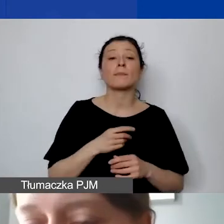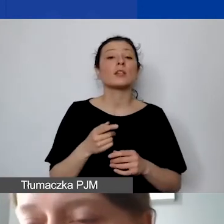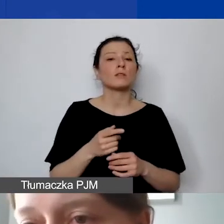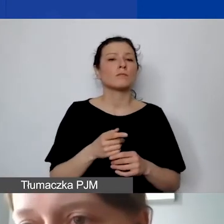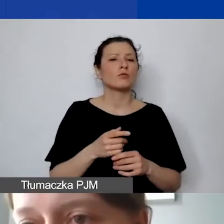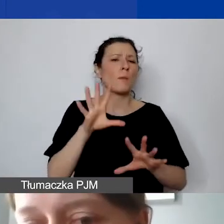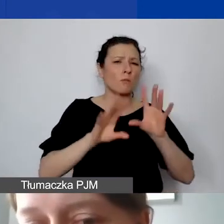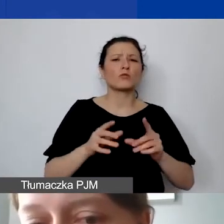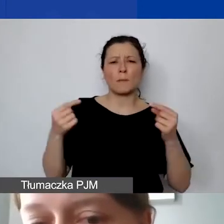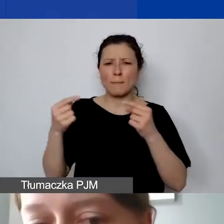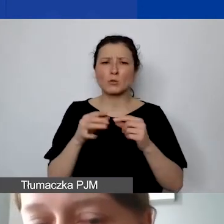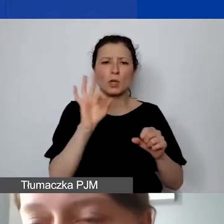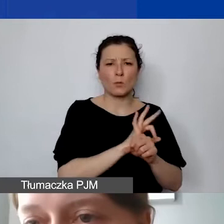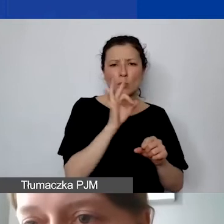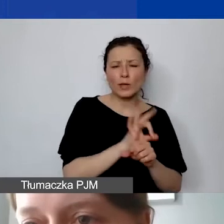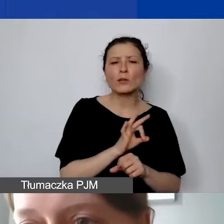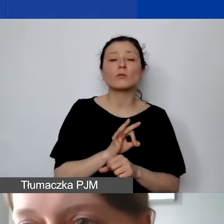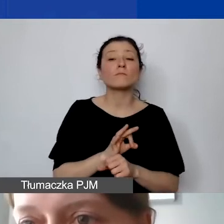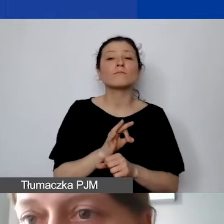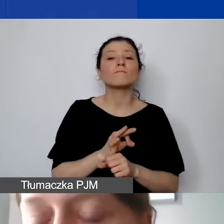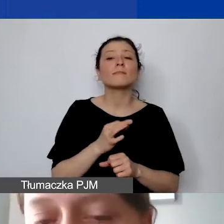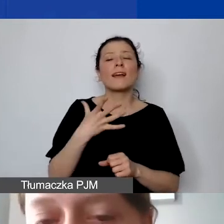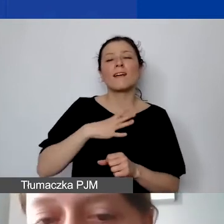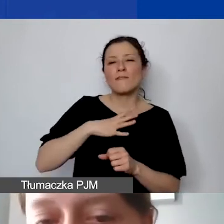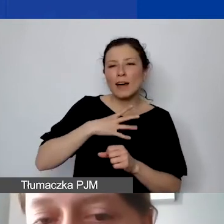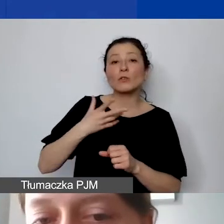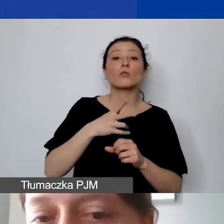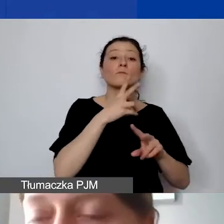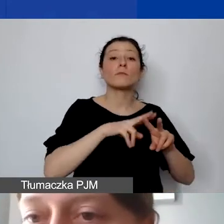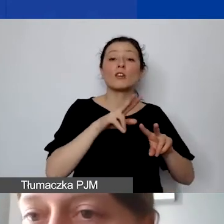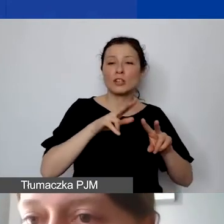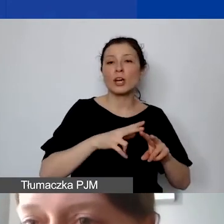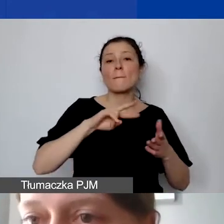Tu jeszcze raz odsyłam do narzędzia do planowania budżetu, które powinno państwu pomóc sprawdzić,